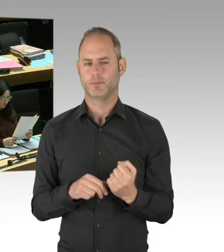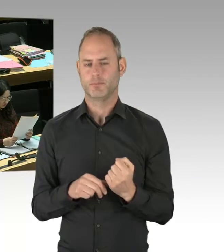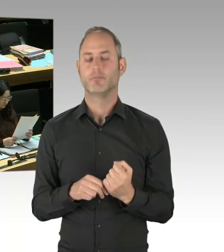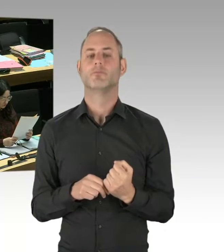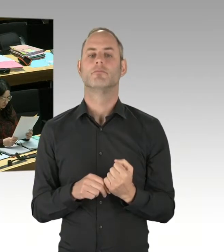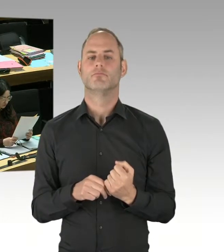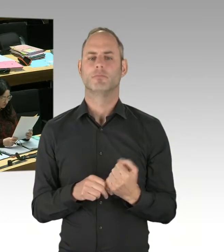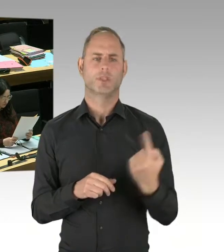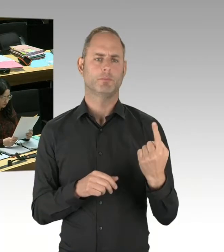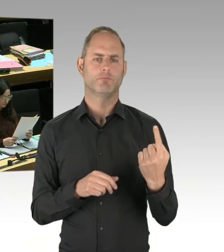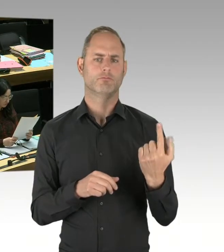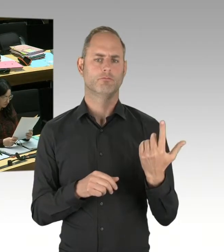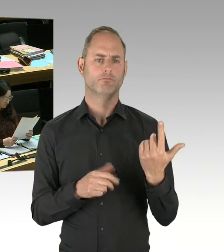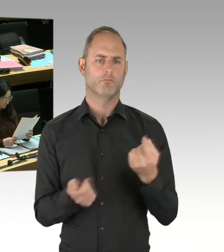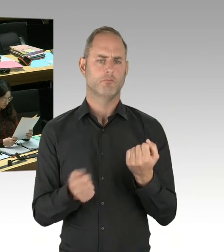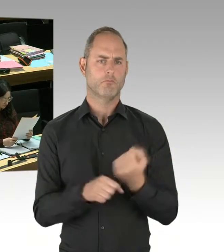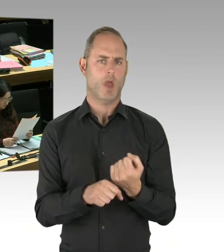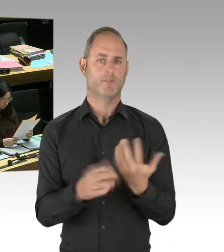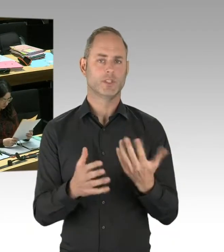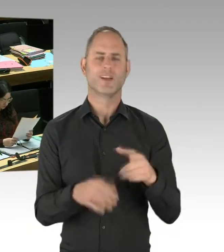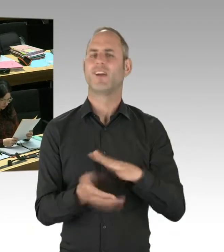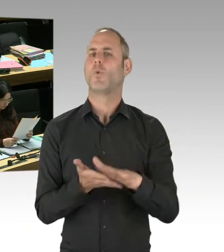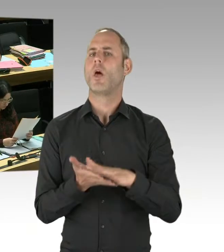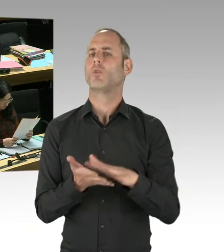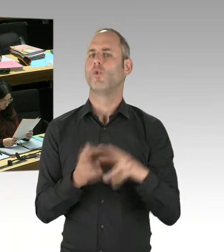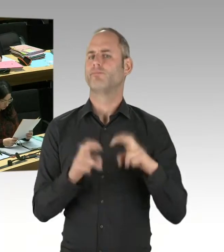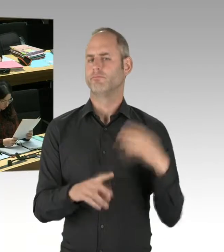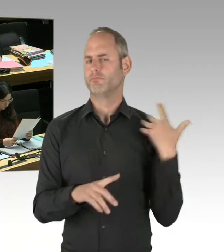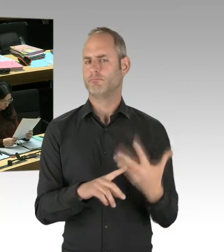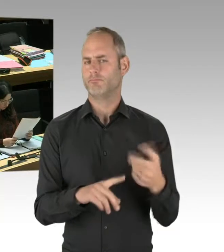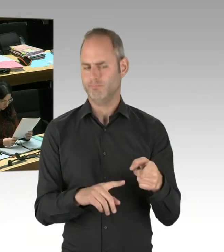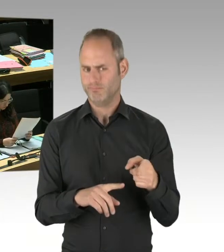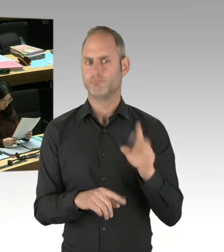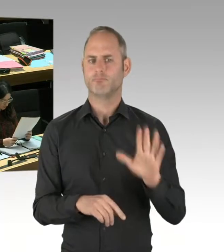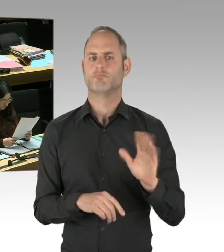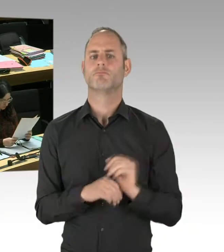die diese Arbeit unmittelbar leisten. Da wird man Erkenntnisse bekommen.